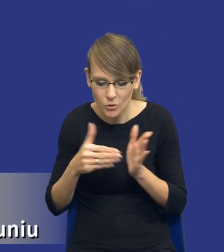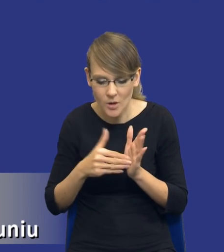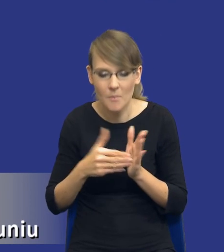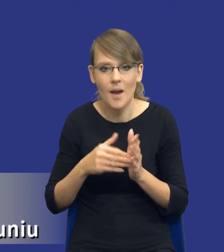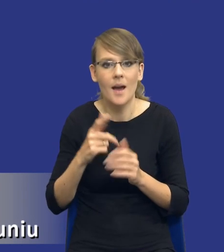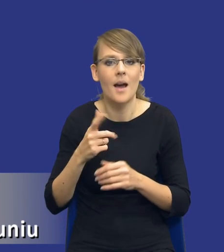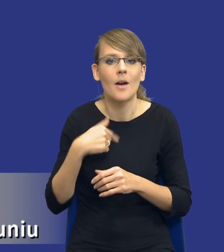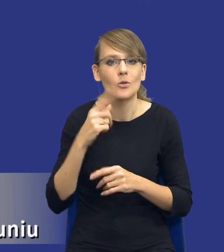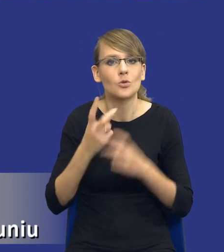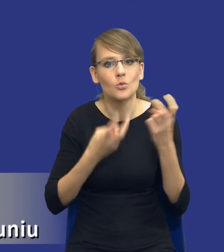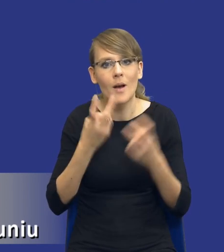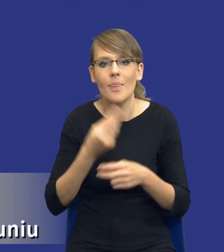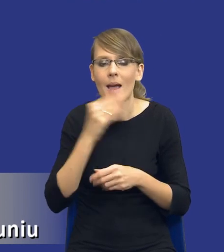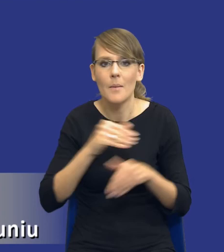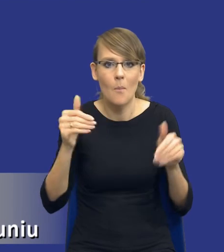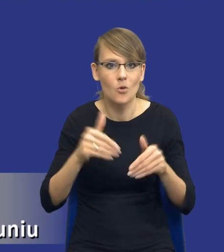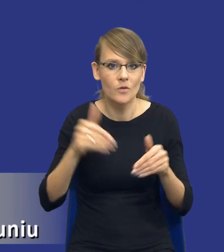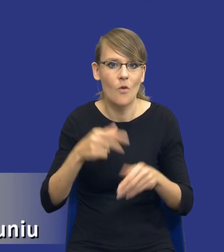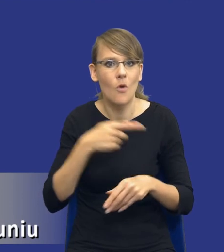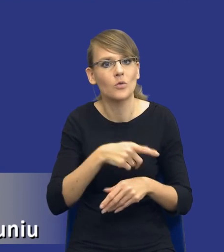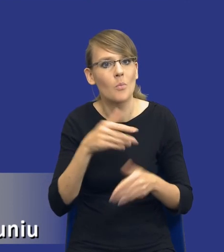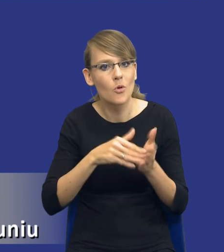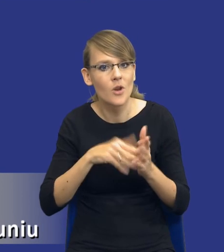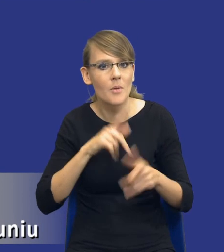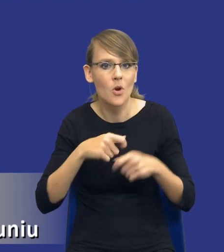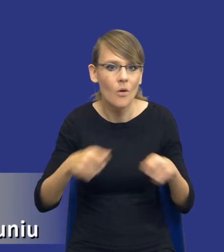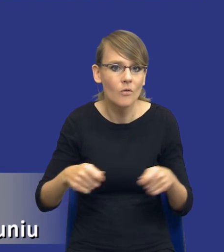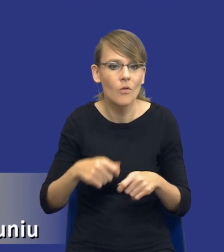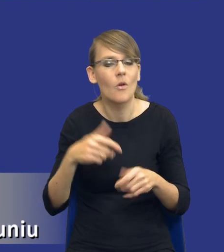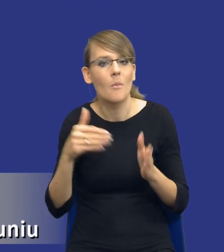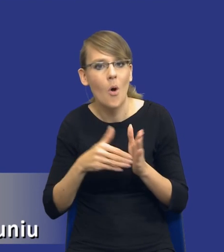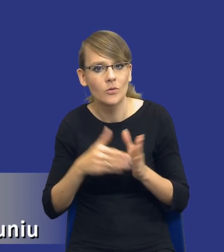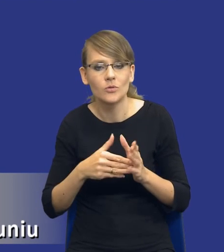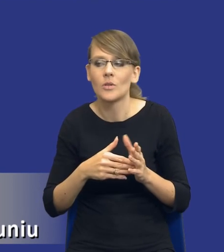najlepszych możliwości do rozwiązywania tych potrzeb, do zaspokajania potrzeb,